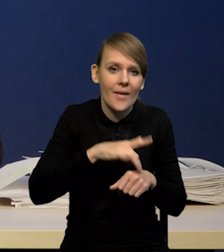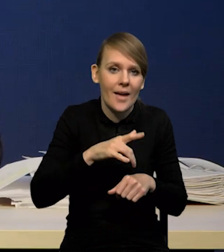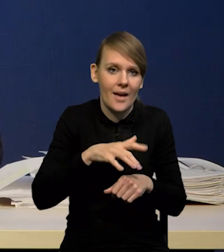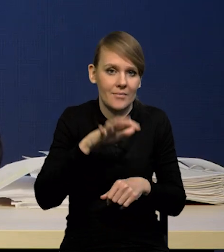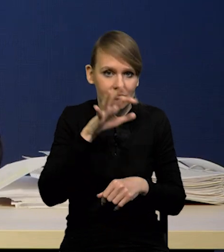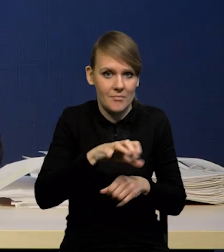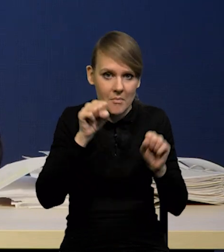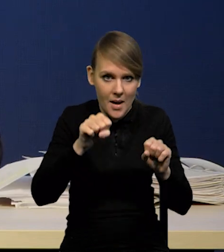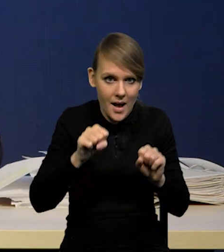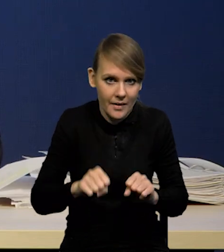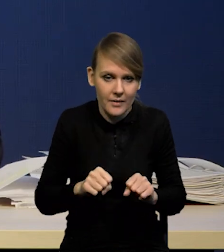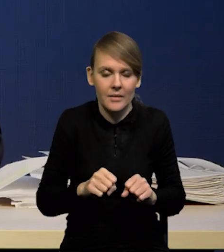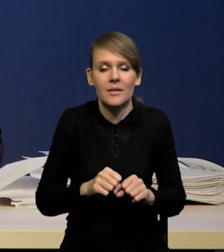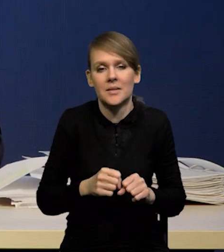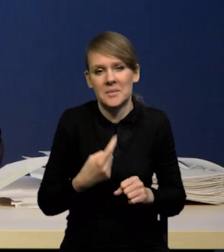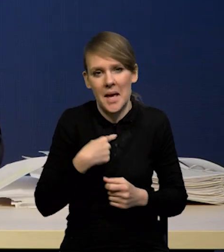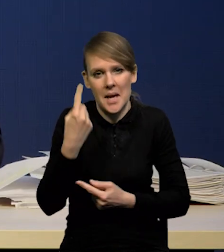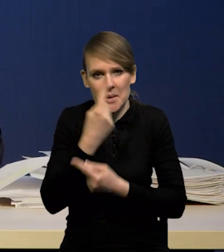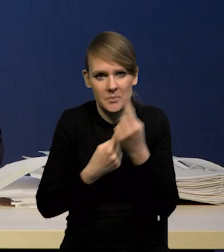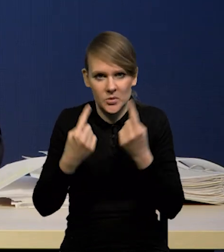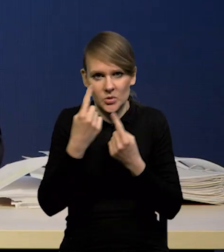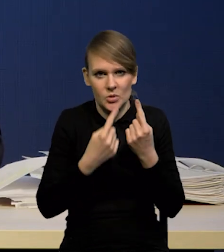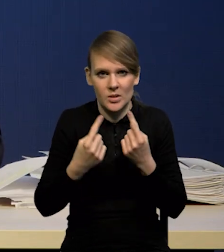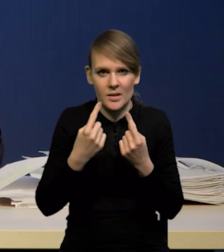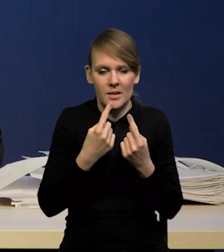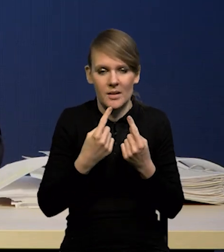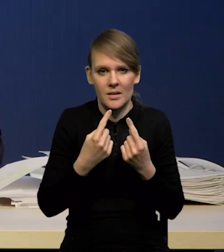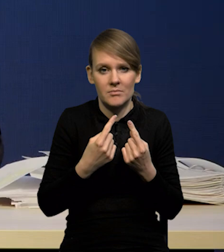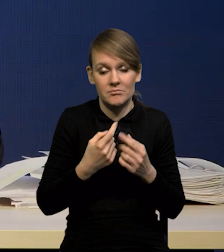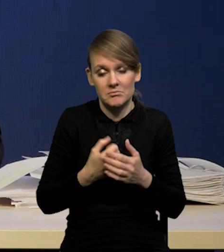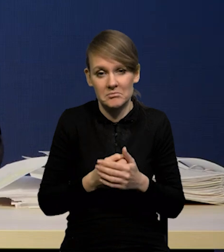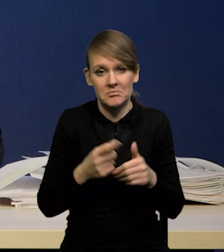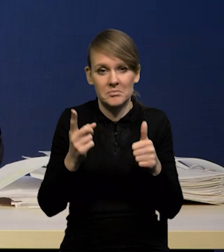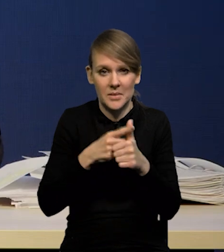wydaje nam się, że po pierwsze